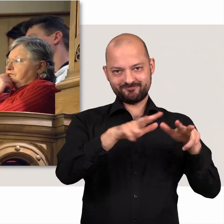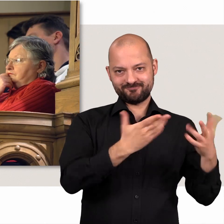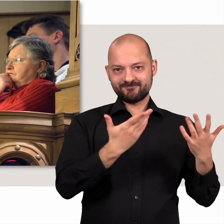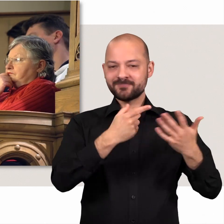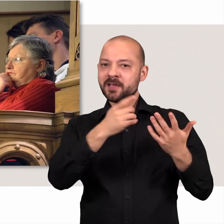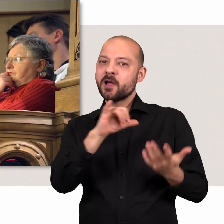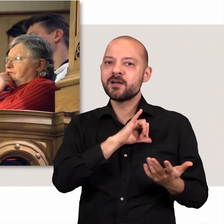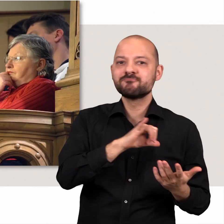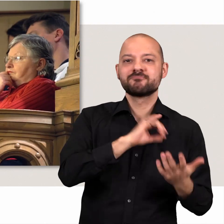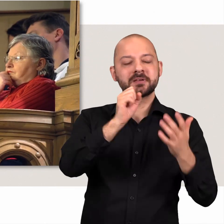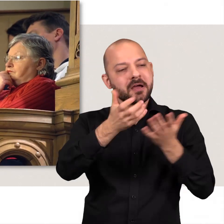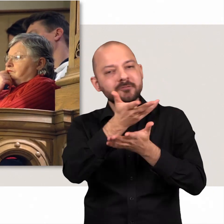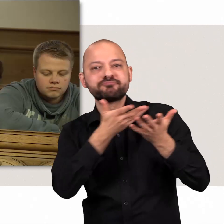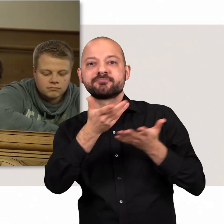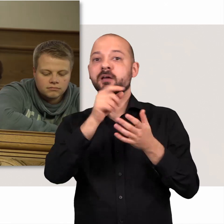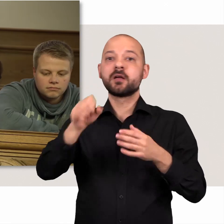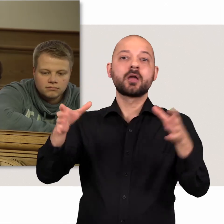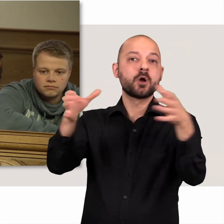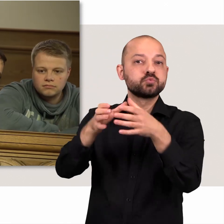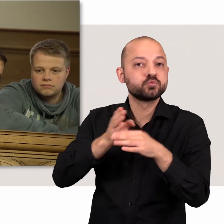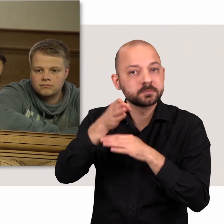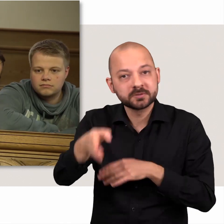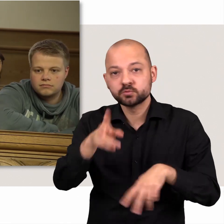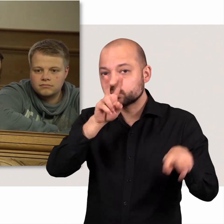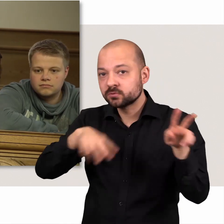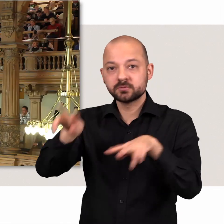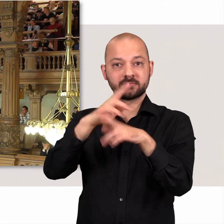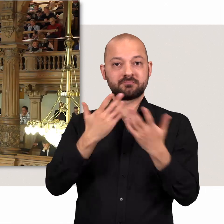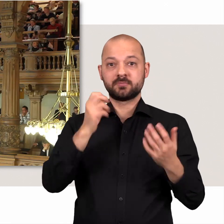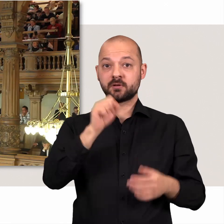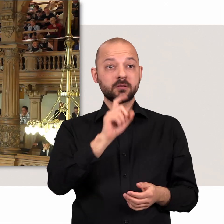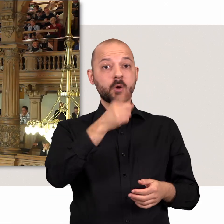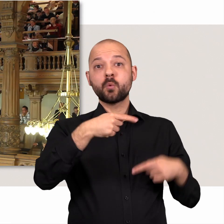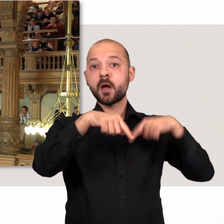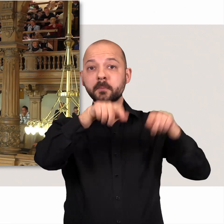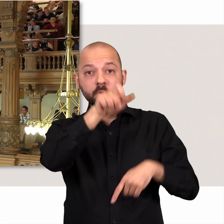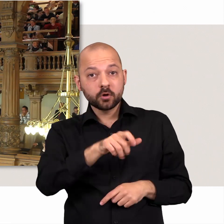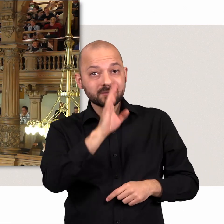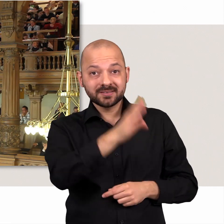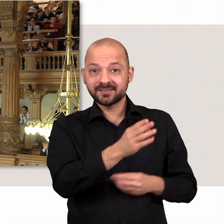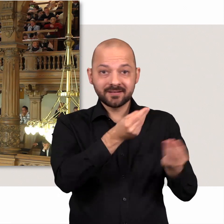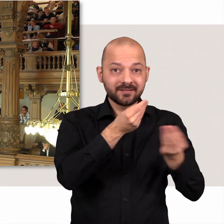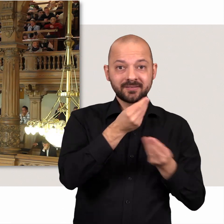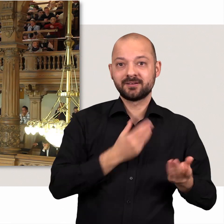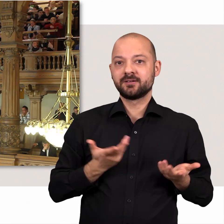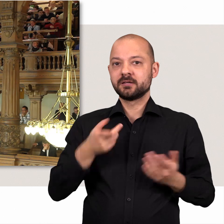Interessierte Bürgerinnen und Bürger können Debatten und Ausschüsse besuchen oder Abgeordnete direkt ansprechen.